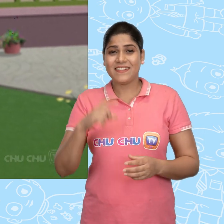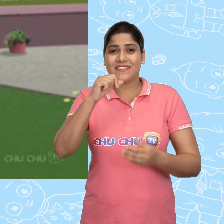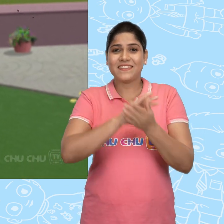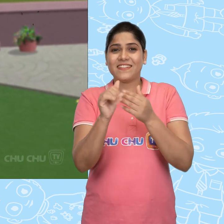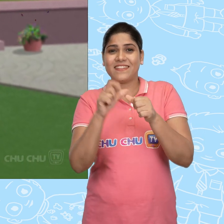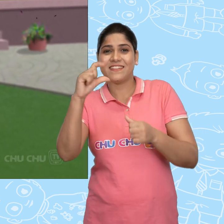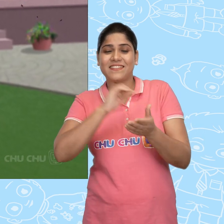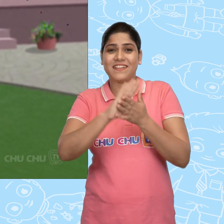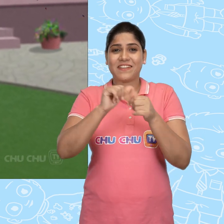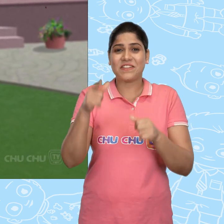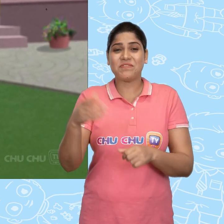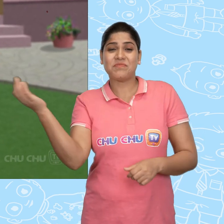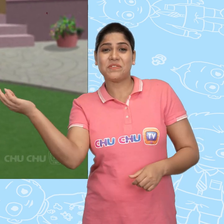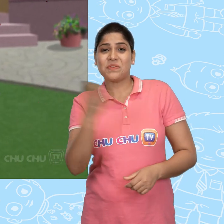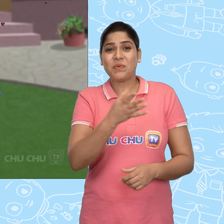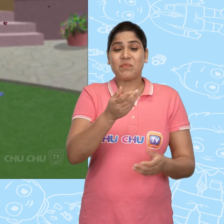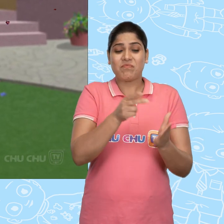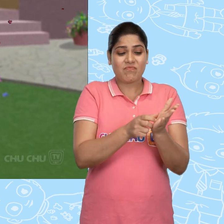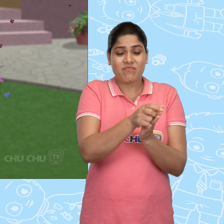ChaCha को एक नयी खिलोने वाली गाड़ी मिली.